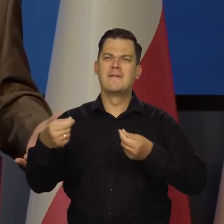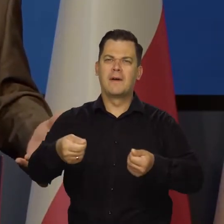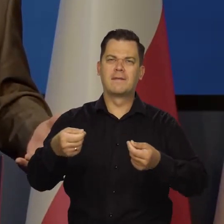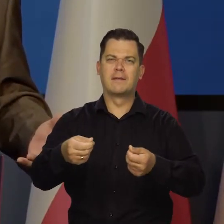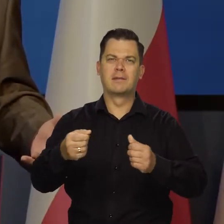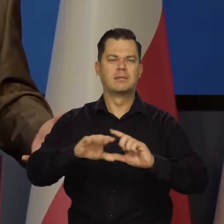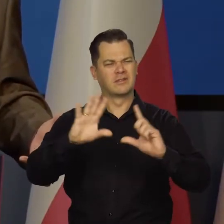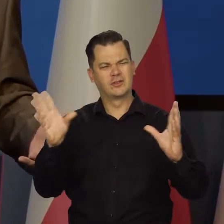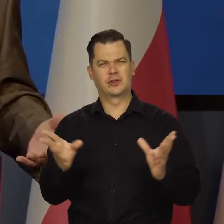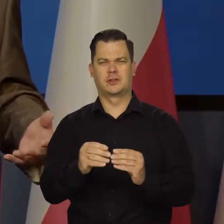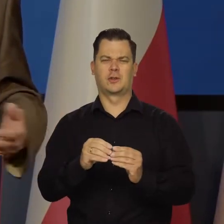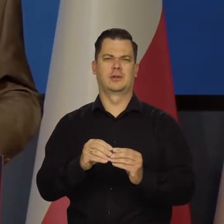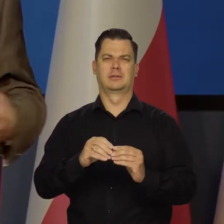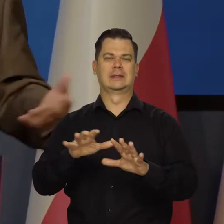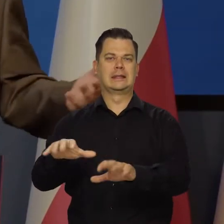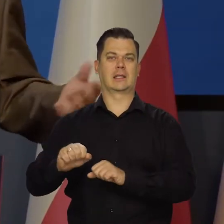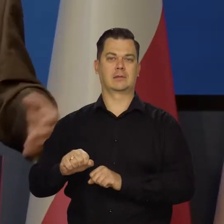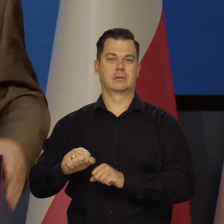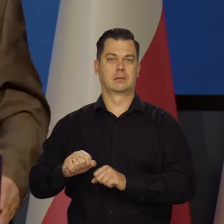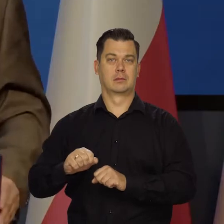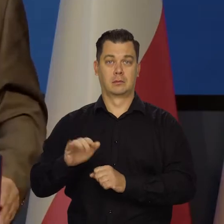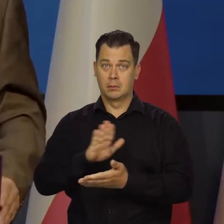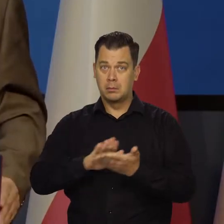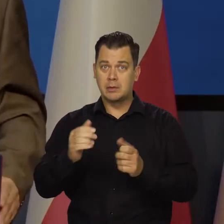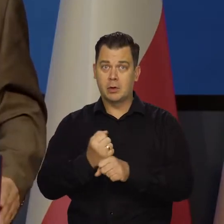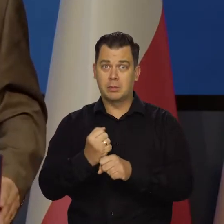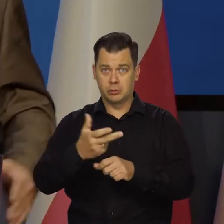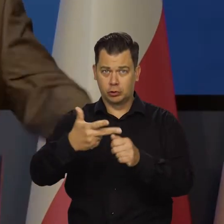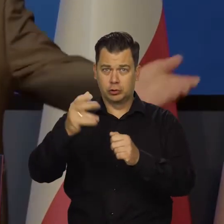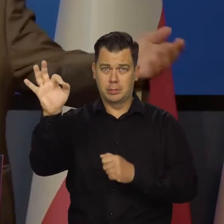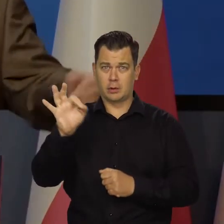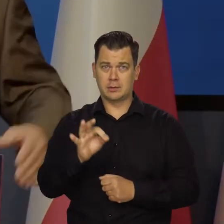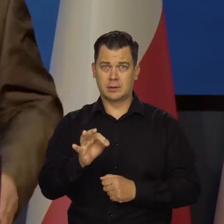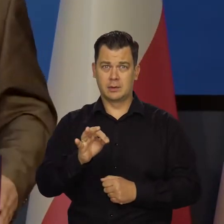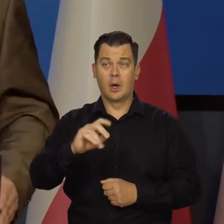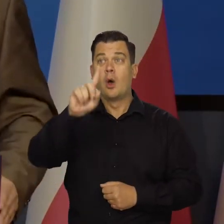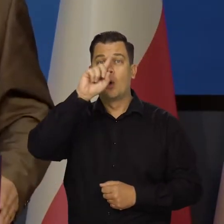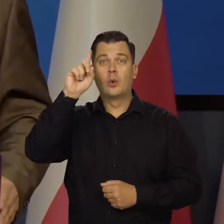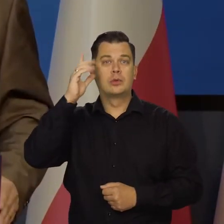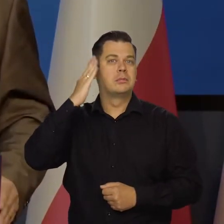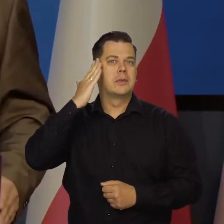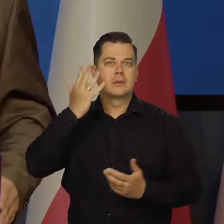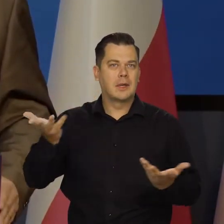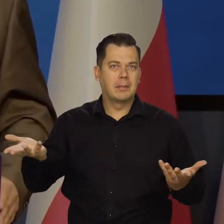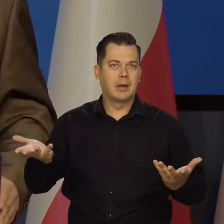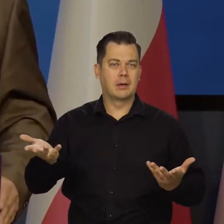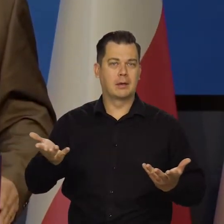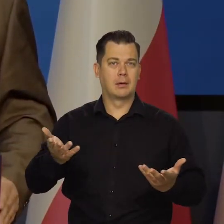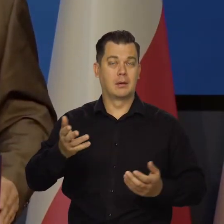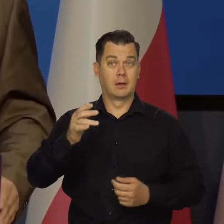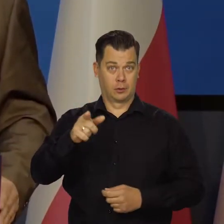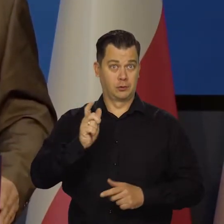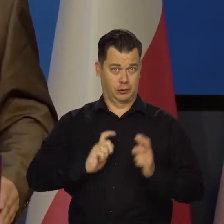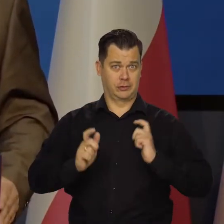zdjął i tak dalej, byśmy mieli bezrobocie 30%, ludzi pod mostami, nie byłoby inflacji. Byśmy się cieszyli?